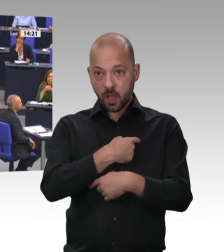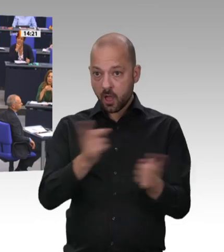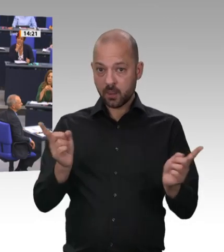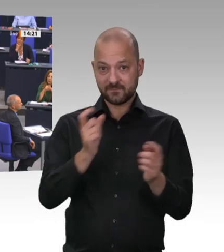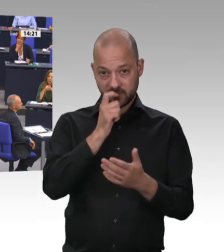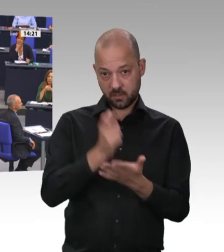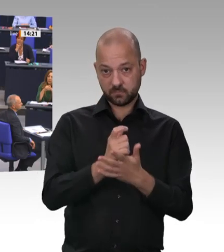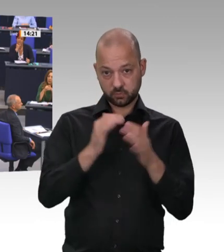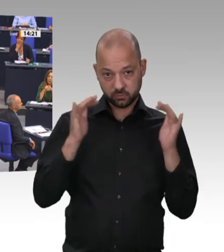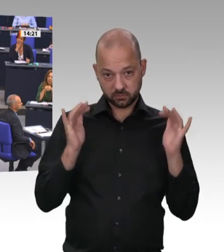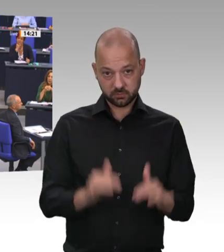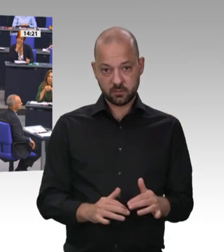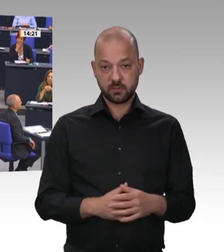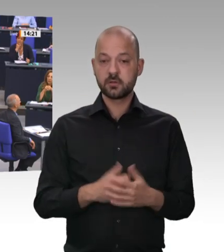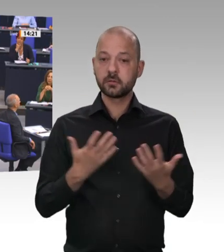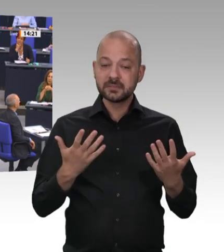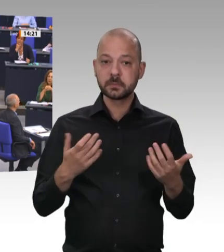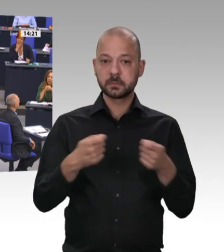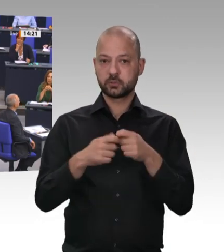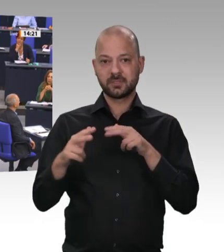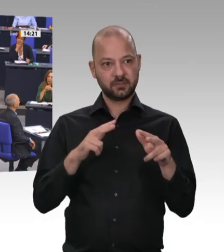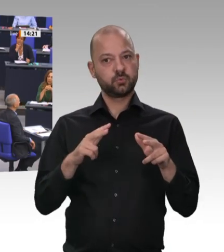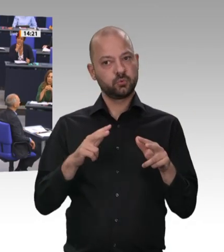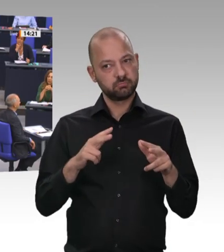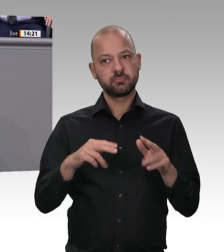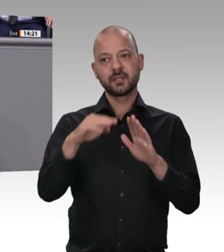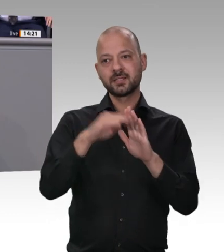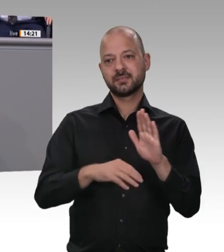um ihre Rechte wissen. Deshalb hat der Deutsche Bundestag mit dem Entsendegesetz die faire